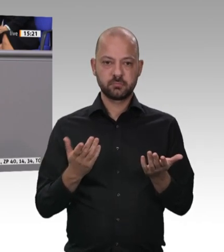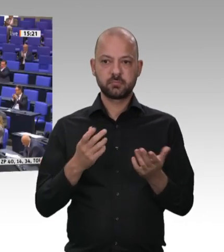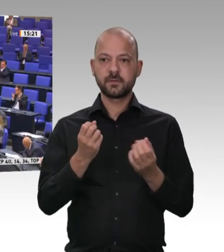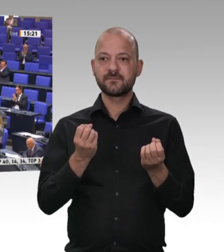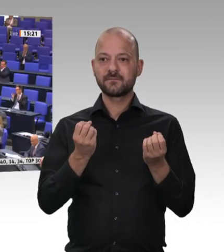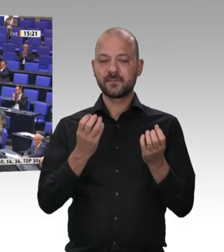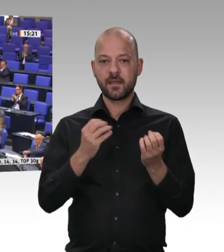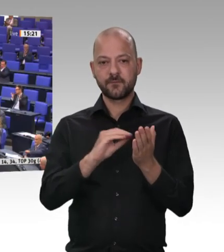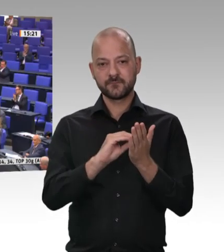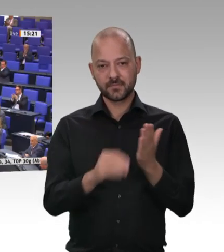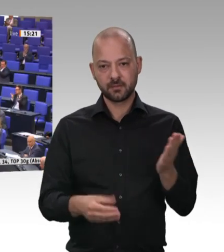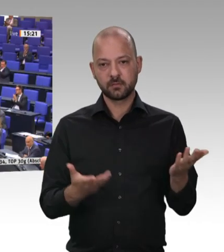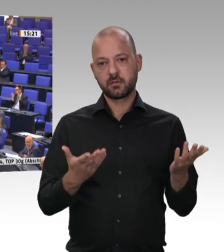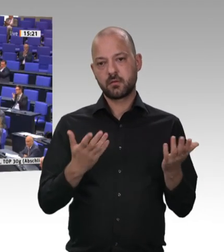tun; das müssen wir tun, liebe Kolleginnen und Kollegen.